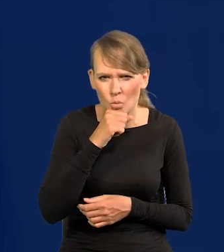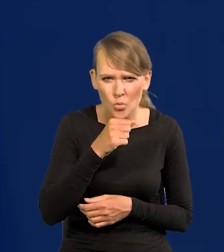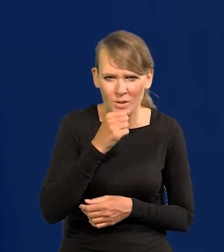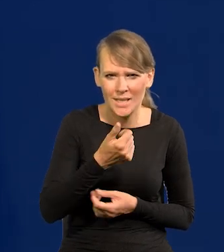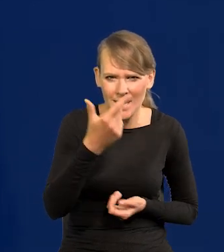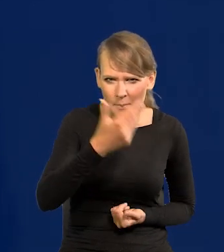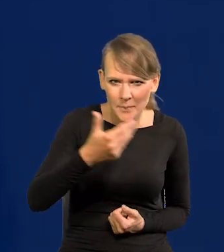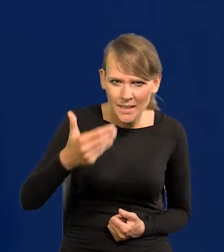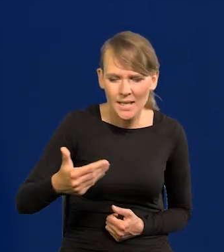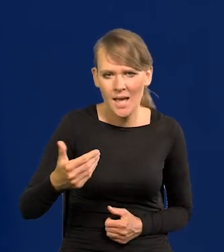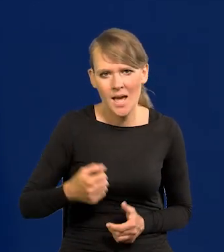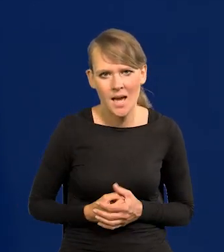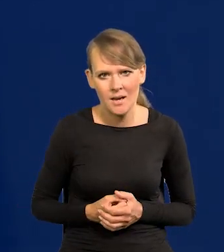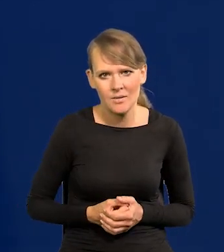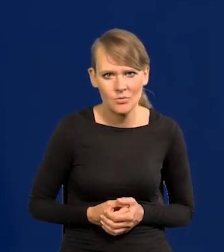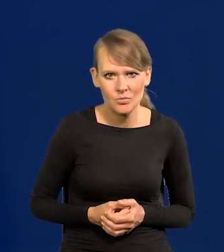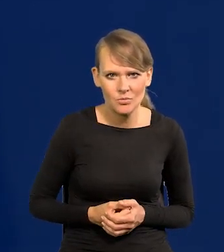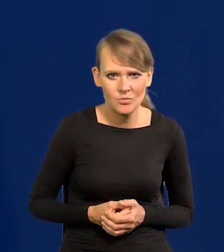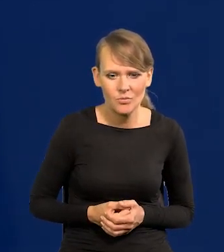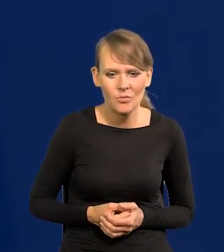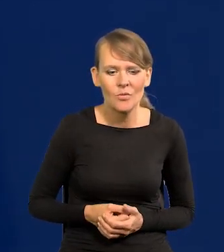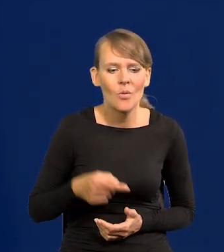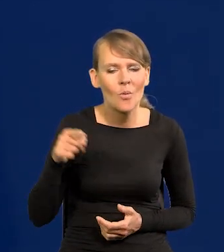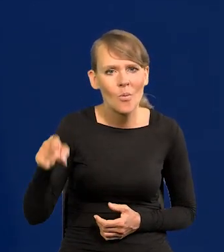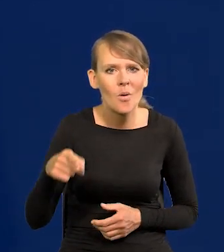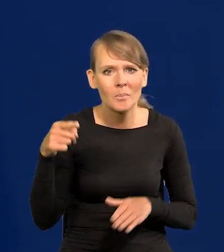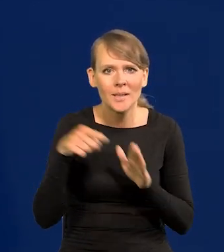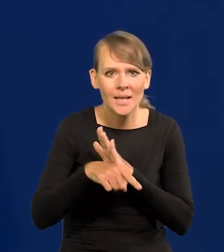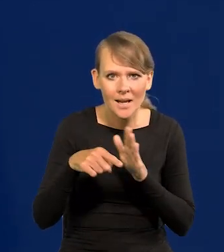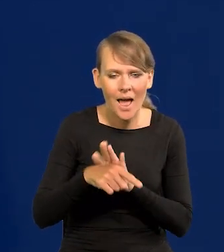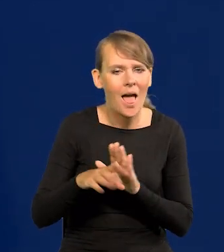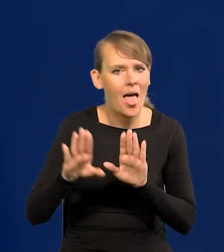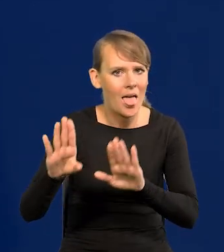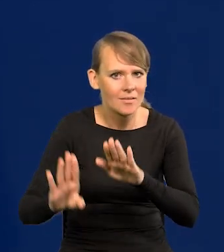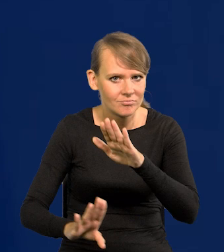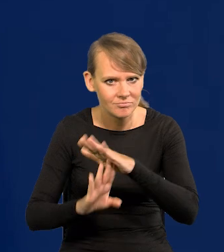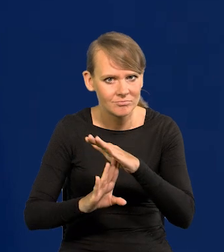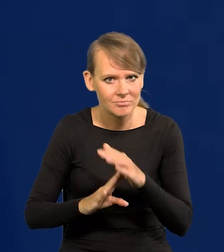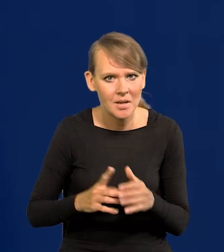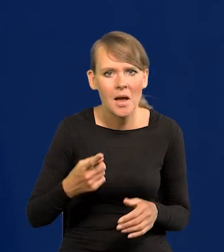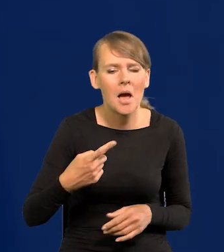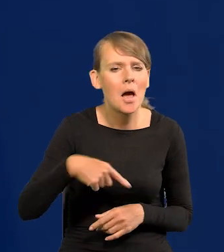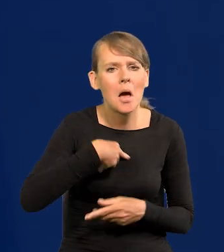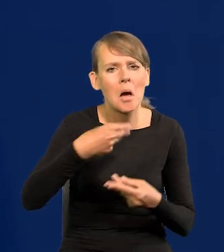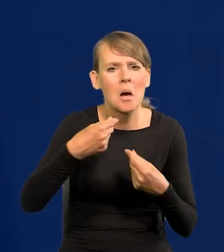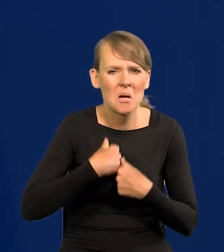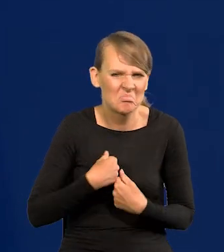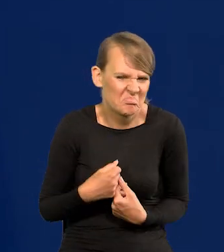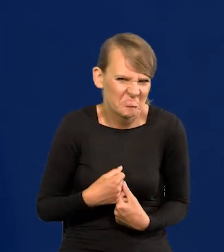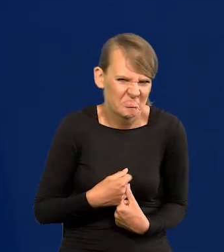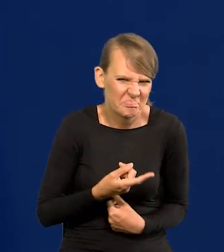że powstrzymała ruch migrantów, a nam prawie nic, ochłapy jakieś absolutnie.